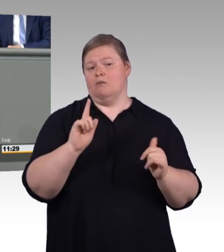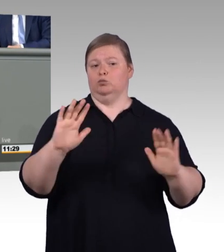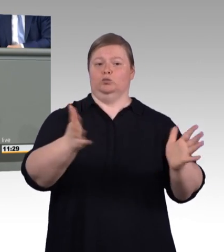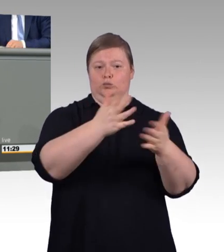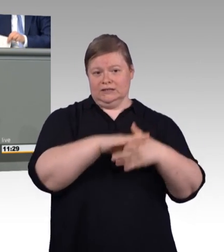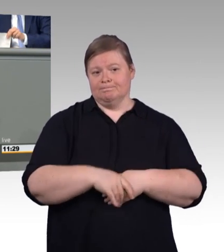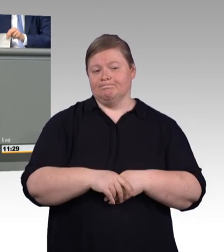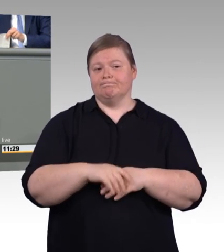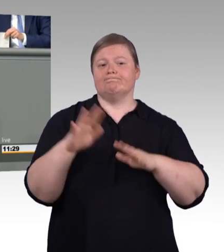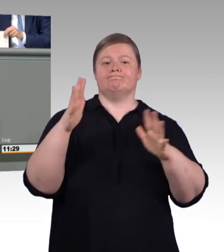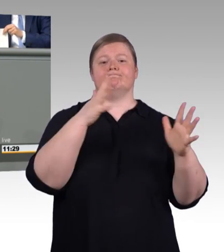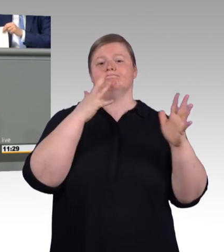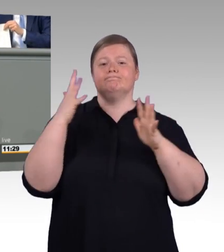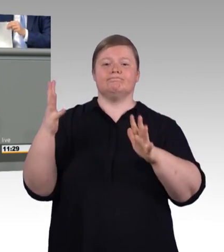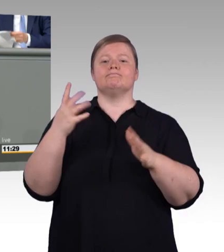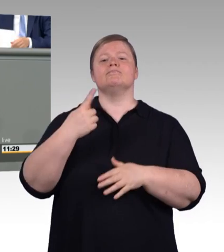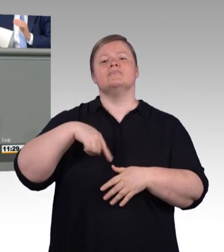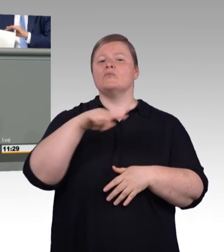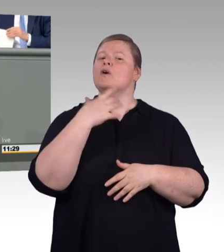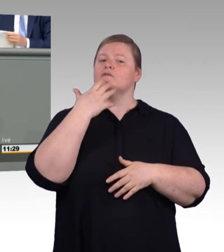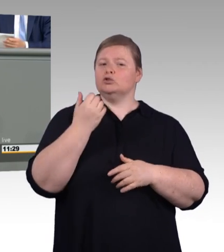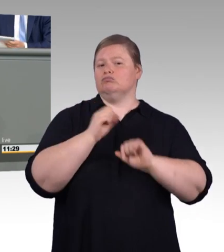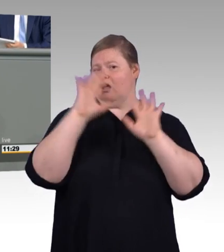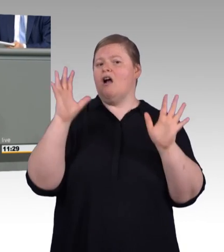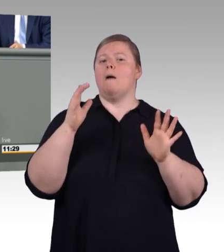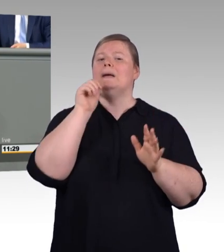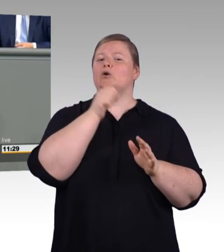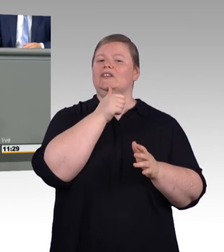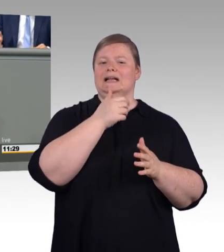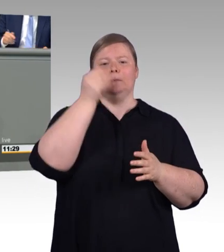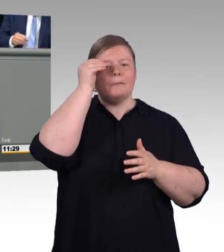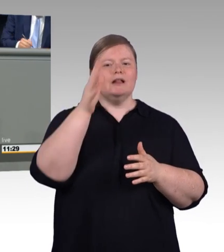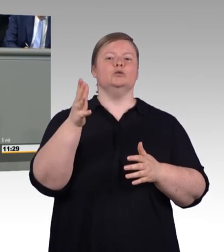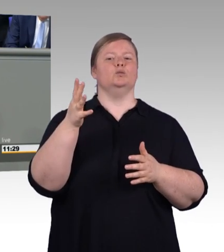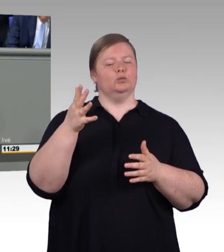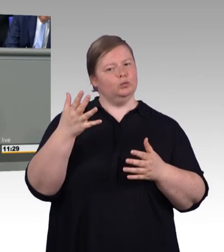eine Leistung, die anerkennenswert ist und damit auch finanziell anerkennenswert ist.